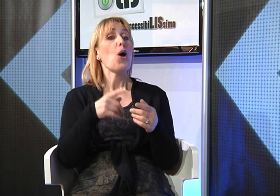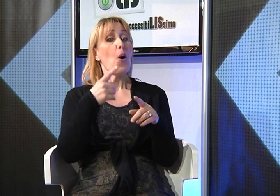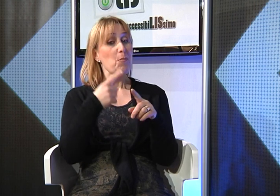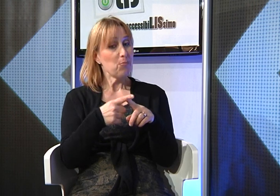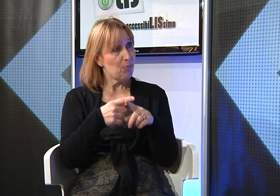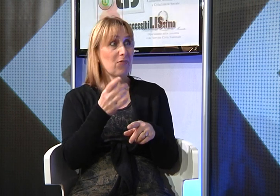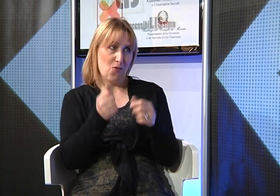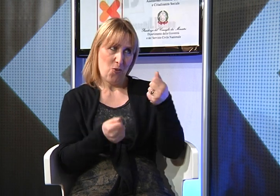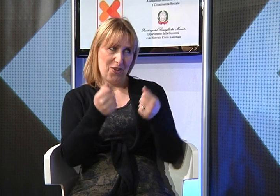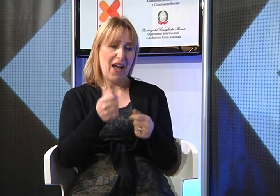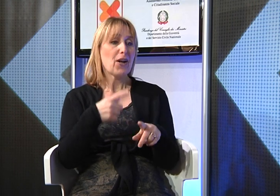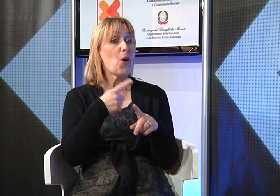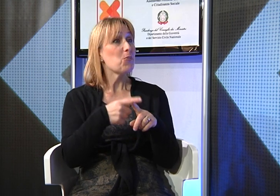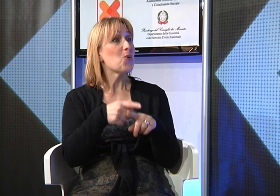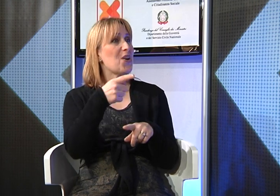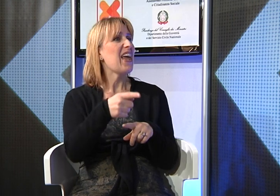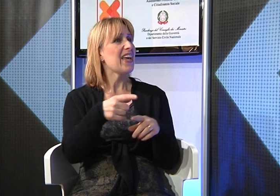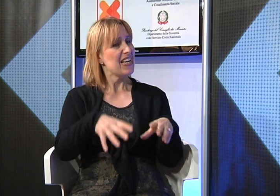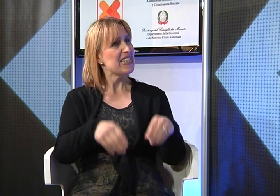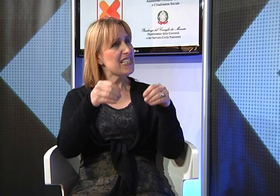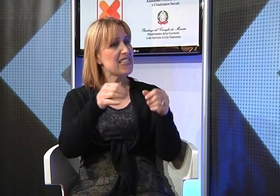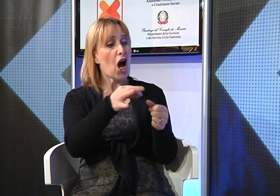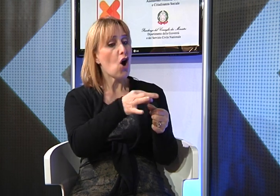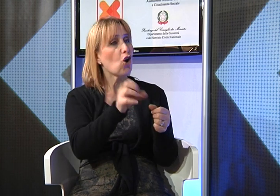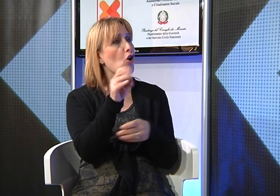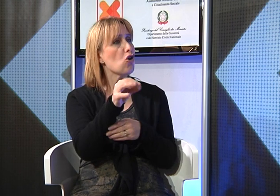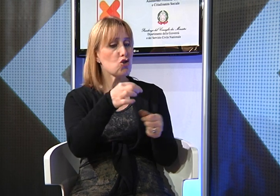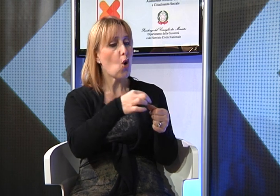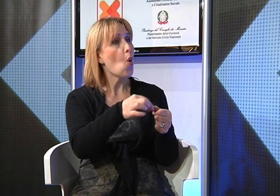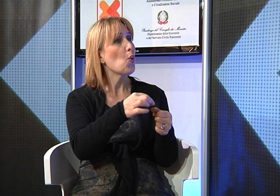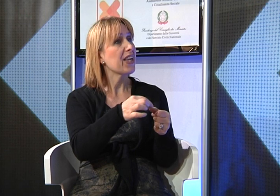e in più ha iniziato a frequentare un corso per ricostruzione delle unghie che le piace molto,